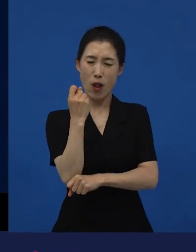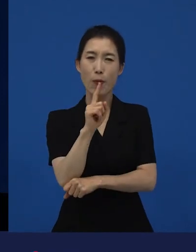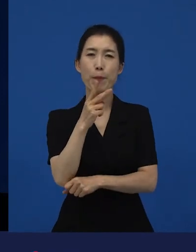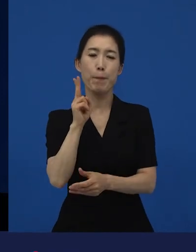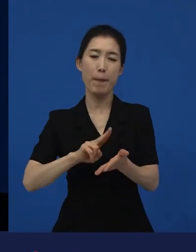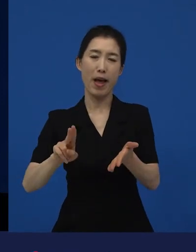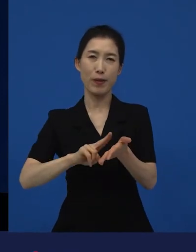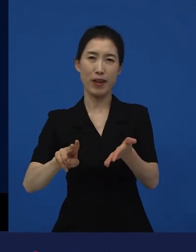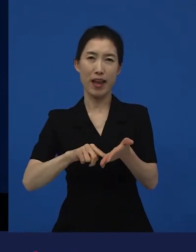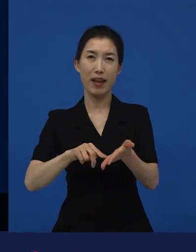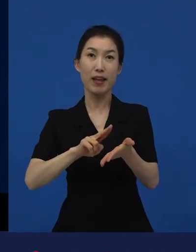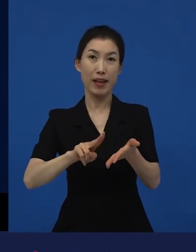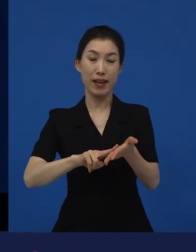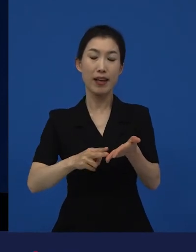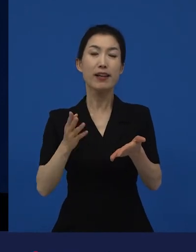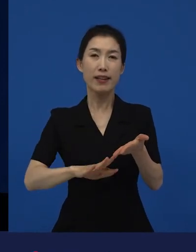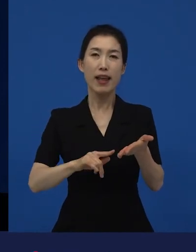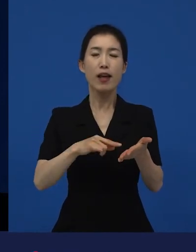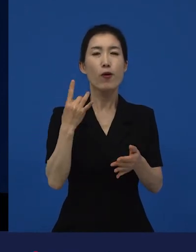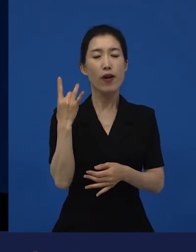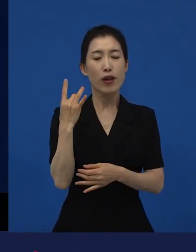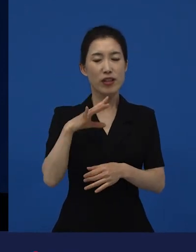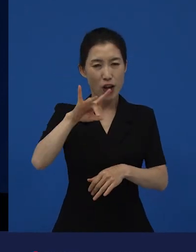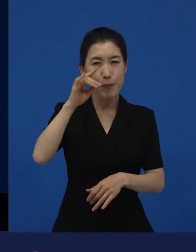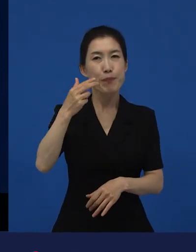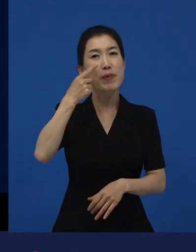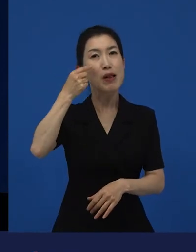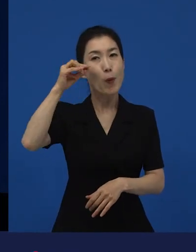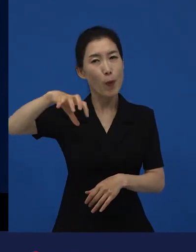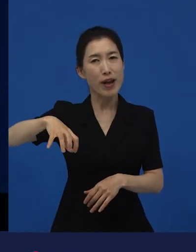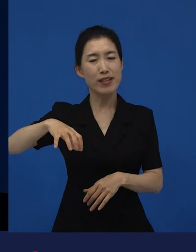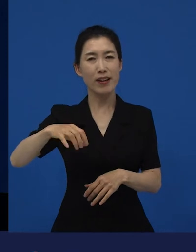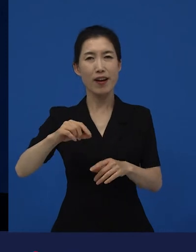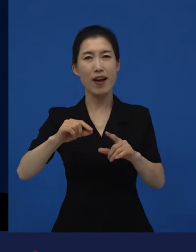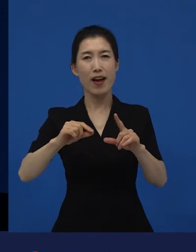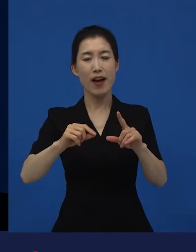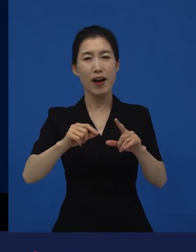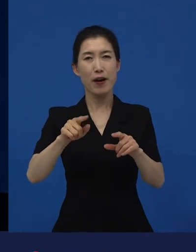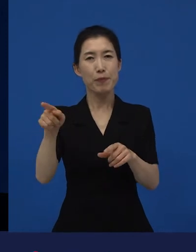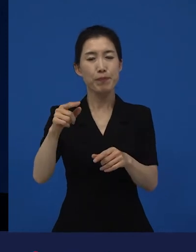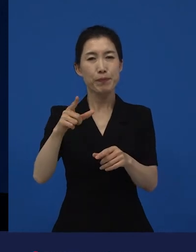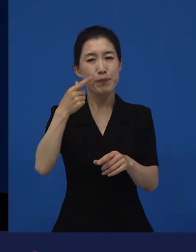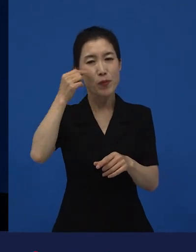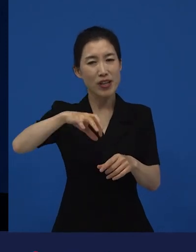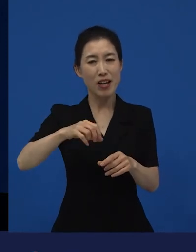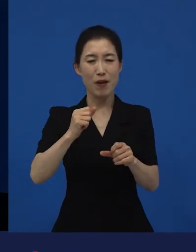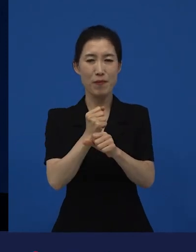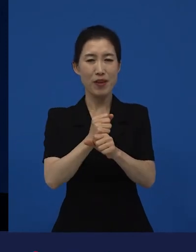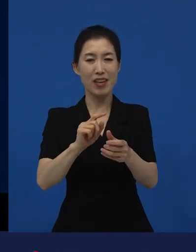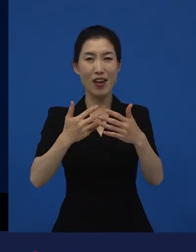그리고 일본에서는 굉장히 소규모로 제작이 돼서